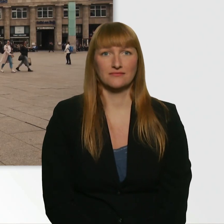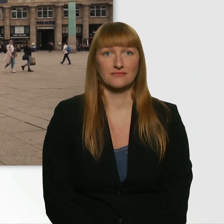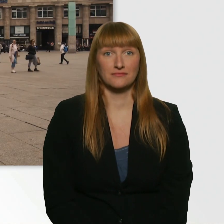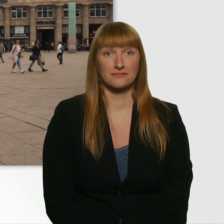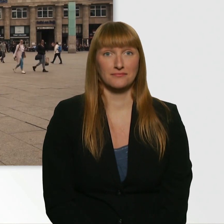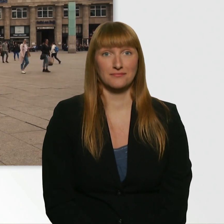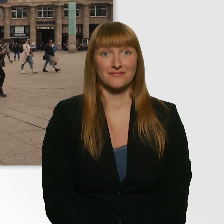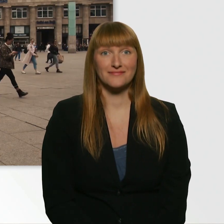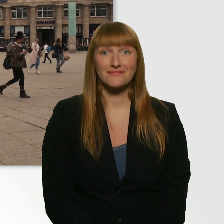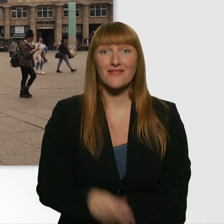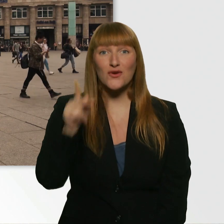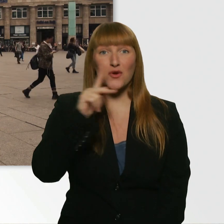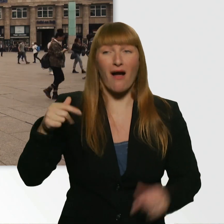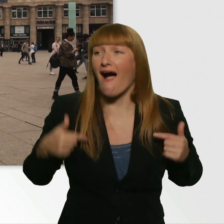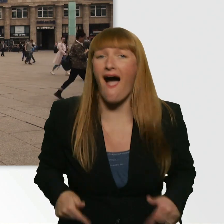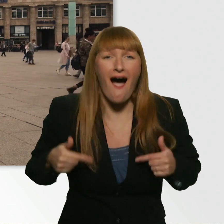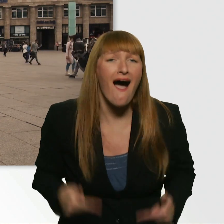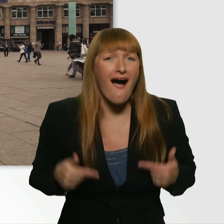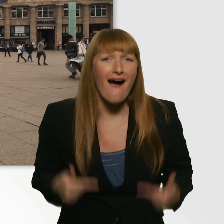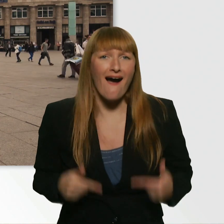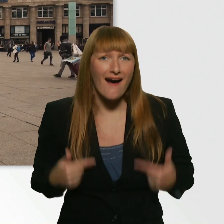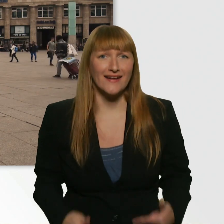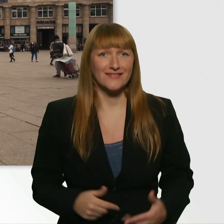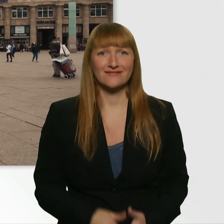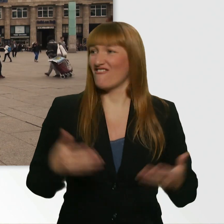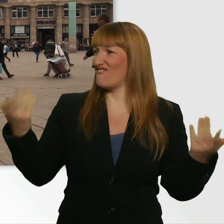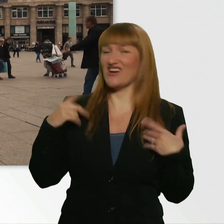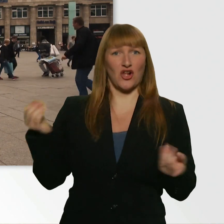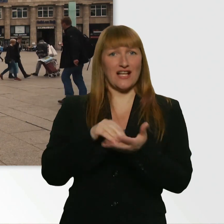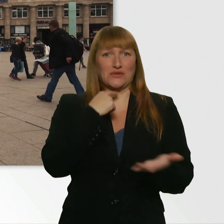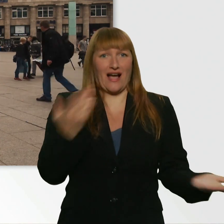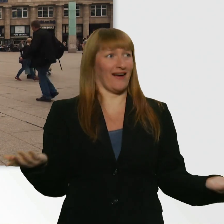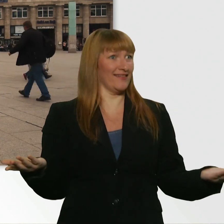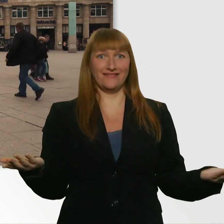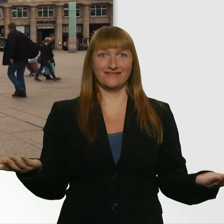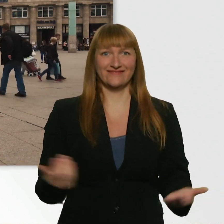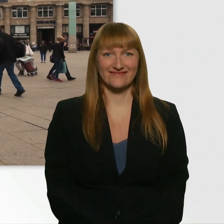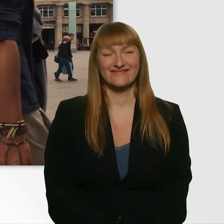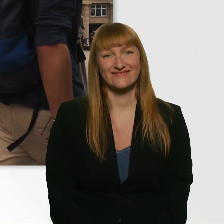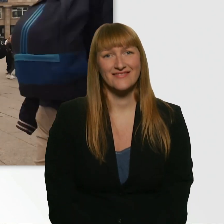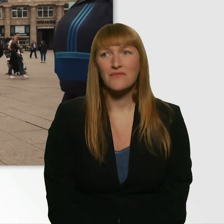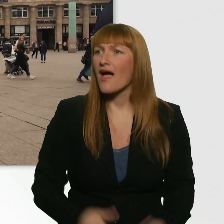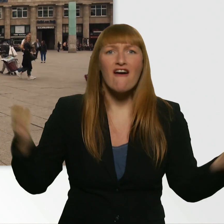(Kübra lacht) (Leroy) Was soll ich sagen, Kübra? (Kübra) Was ist da los? Was war das, Leroy?